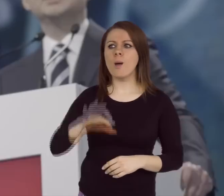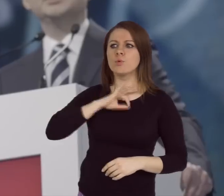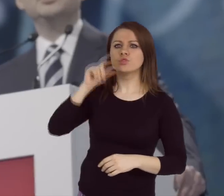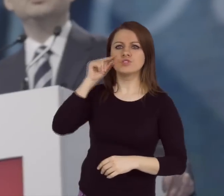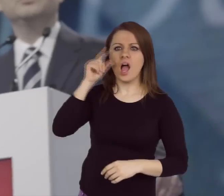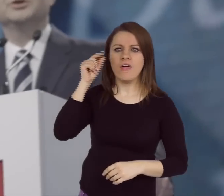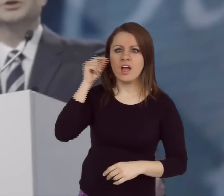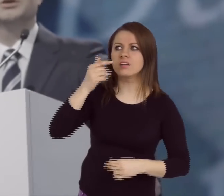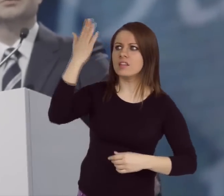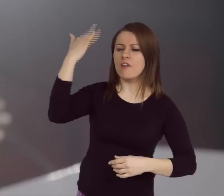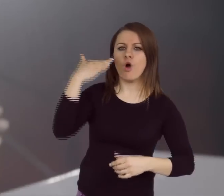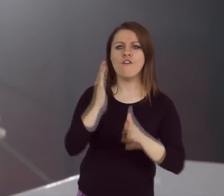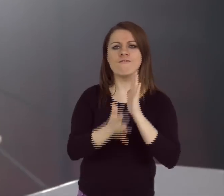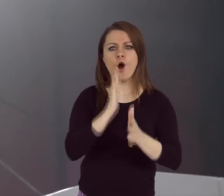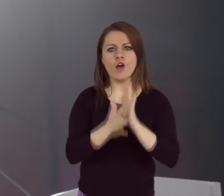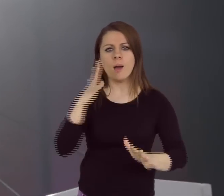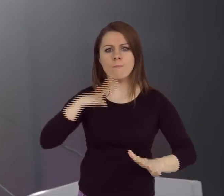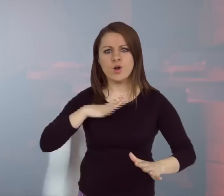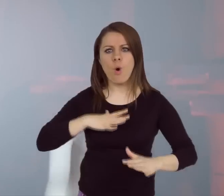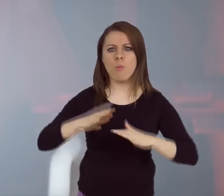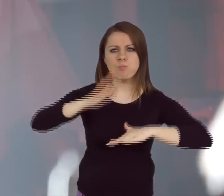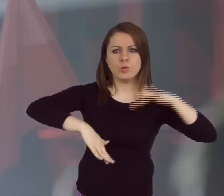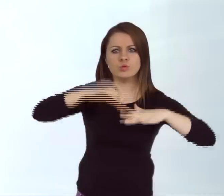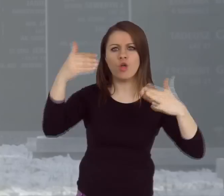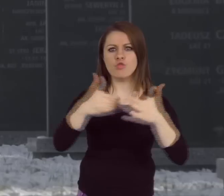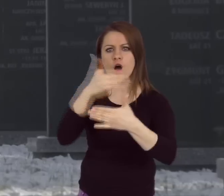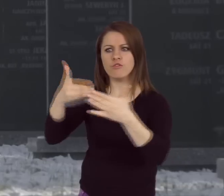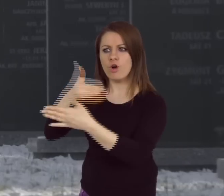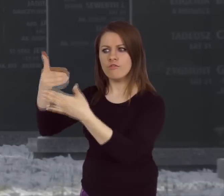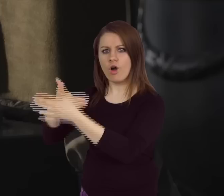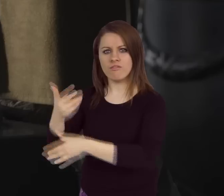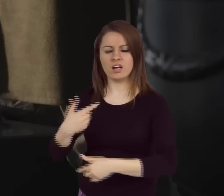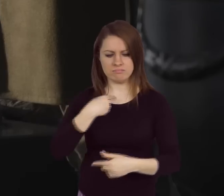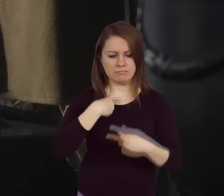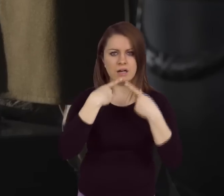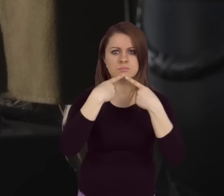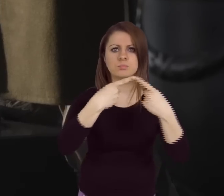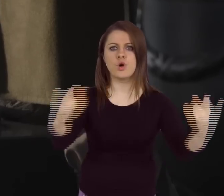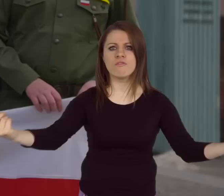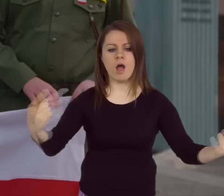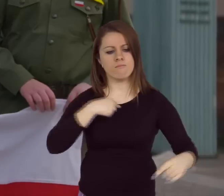To oni odbudowali Polskę ze zgliszcz! I ja mówie dzisiaj wszystkim: